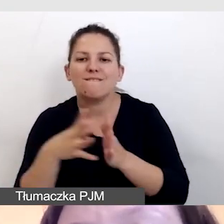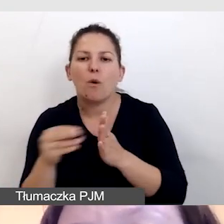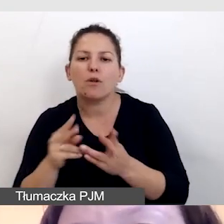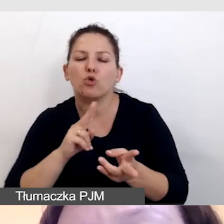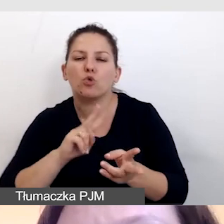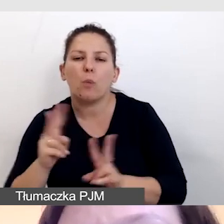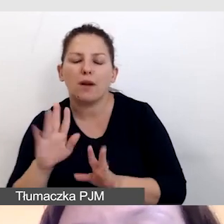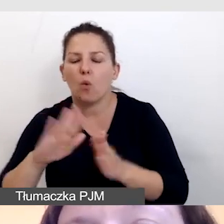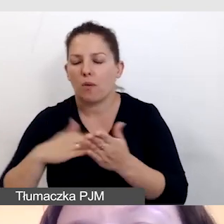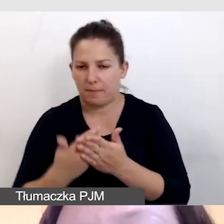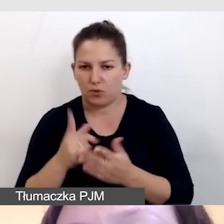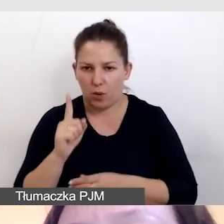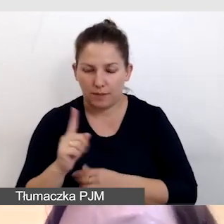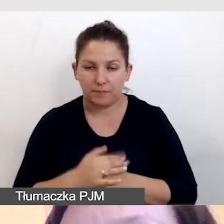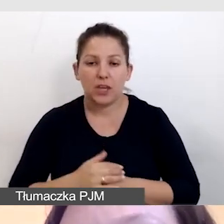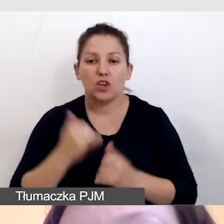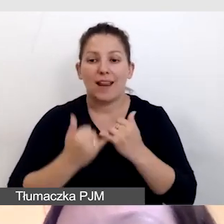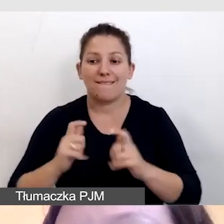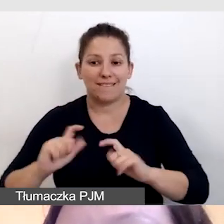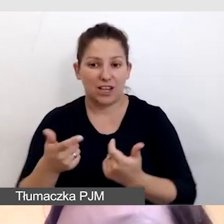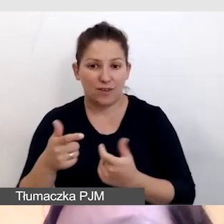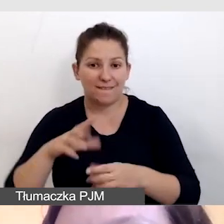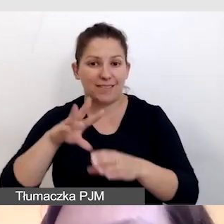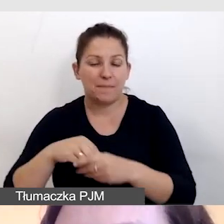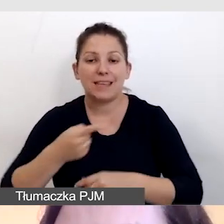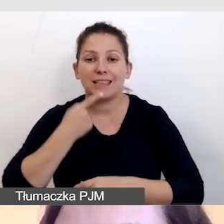Na przykład, jeśli wydarzenie odbywa się w języku angielskim